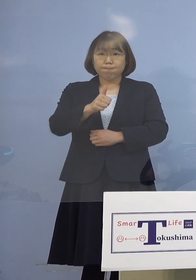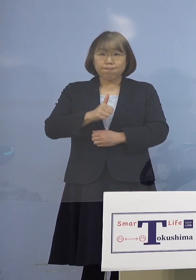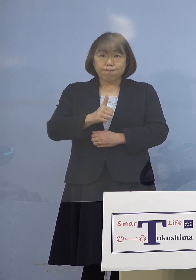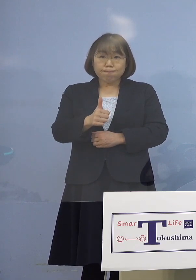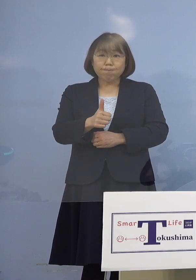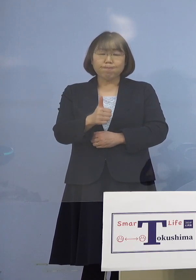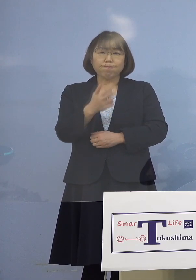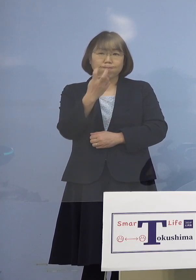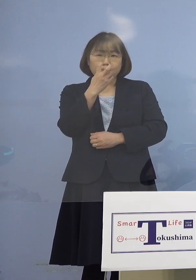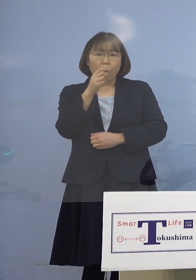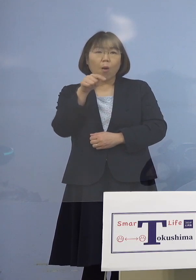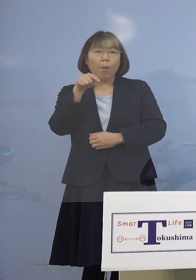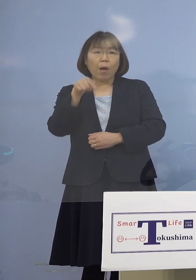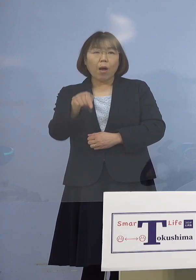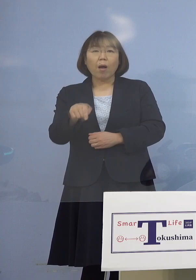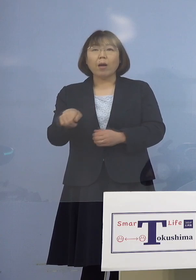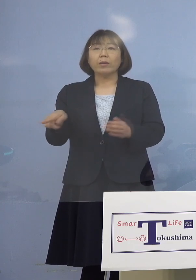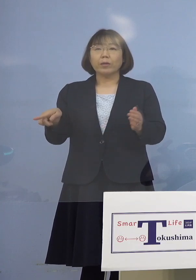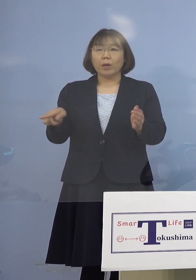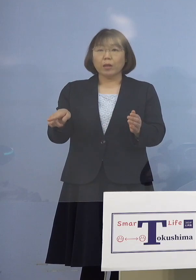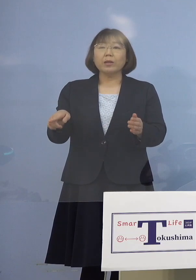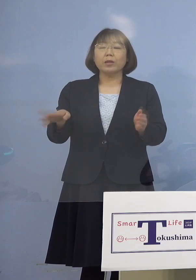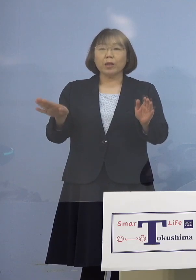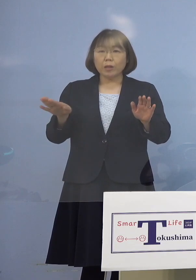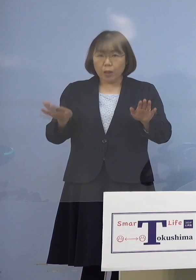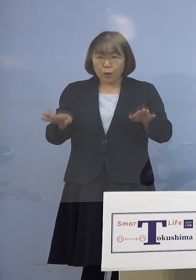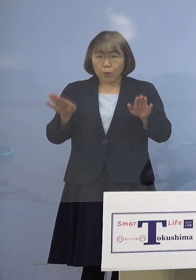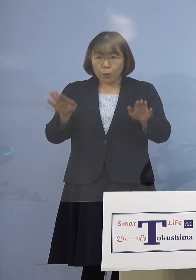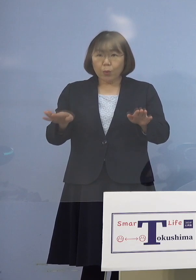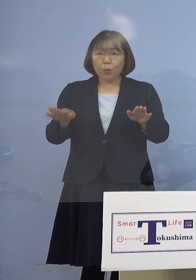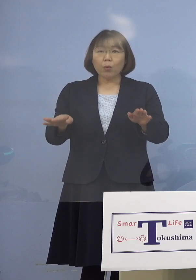そして今日に至っている ということになります